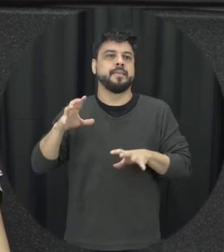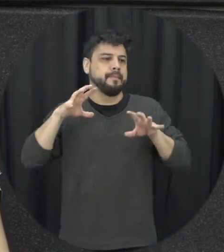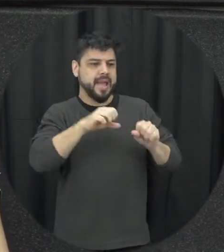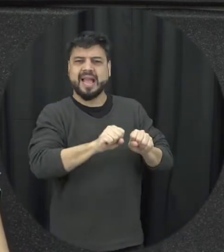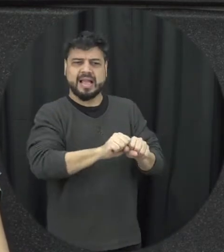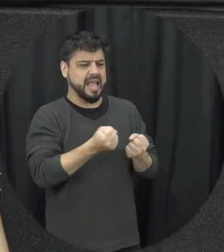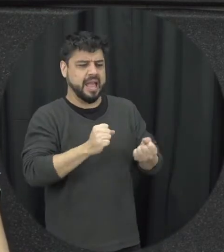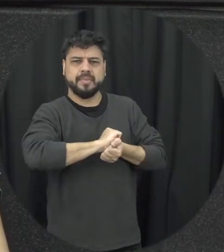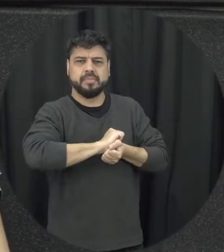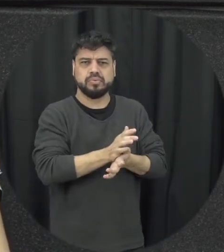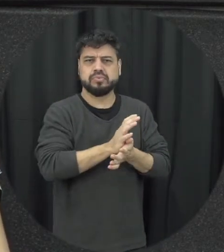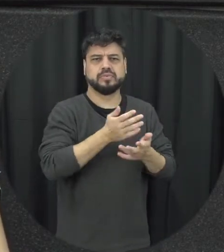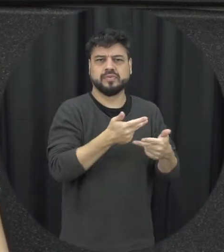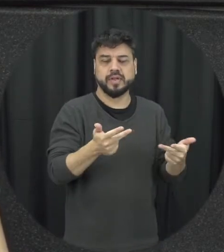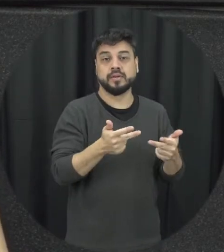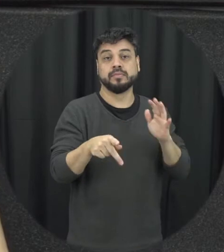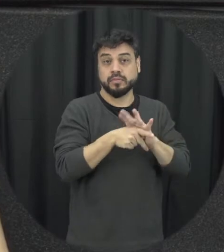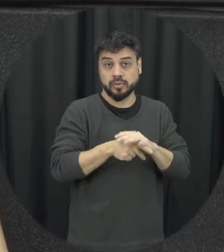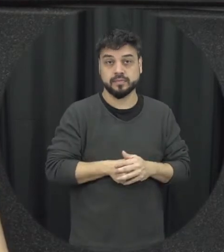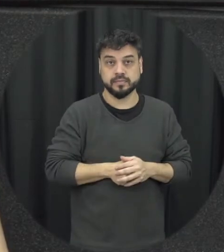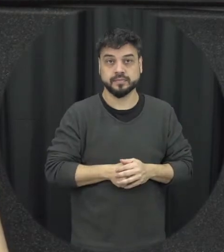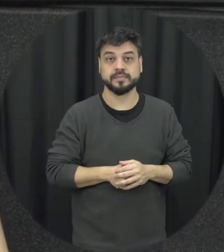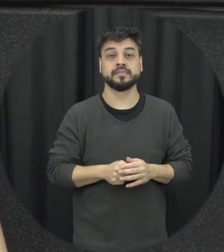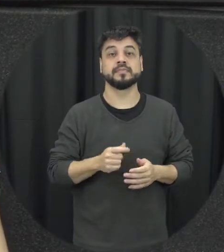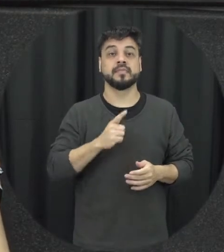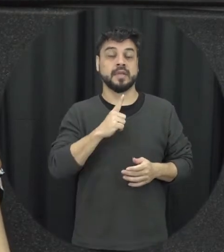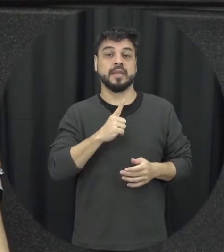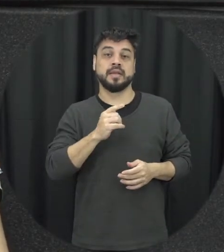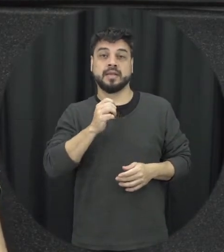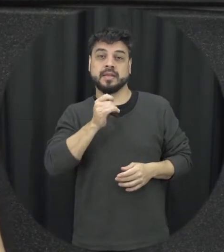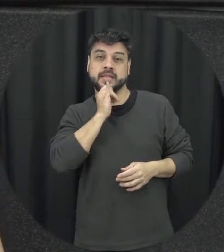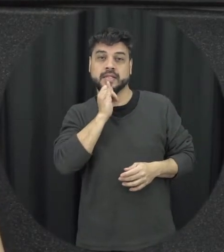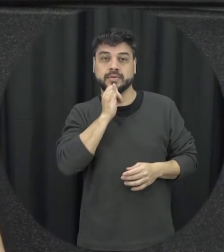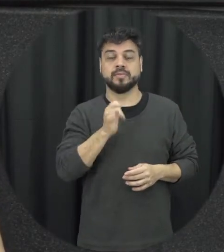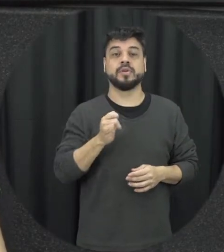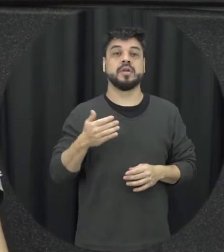que são de valor seja afetivo ou material então posso a pessoa pode levar arranhar o carro da